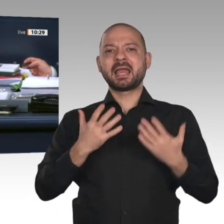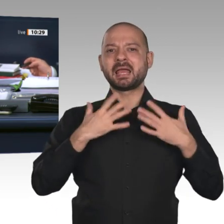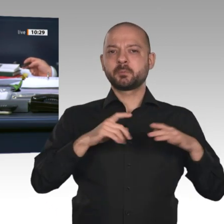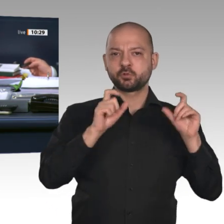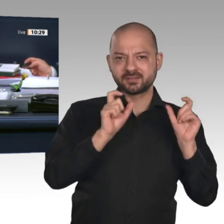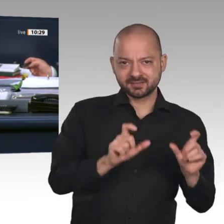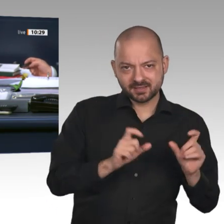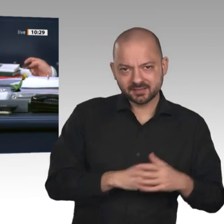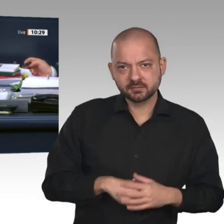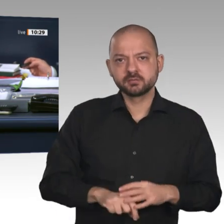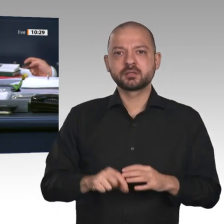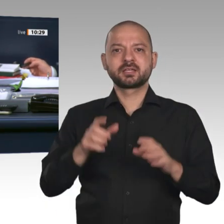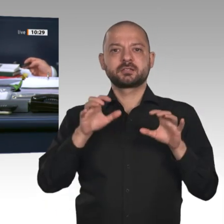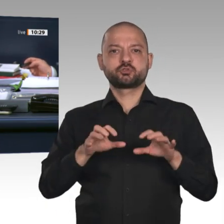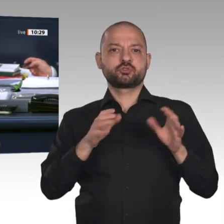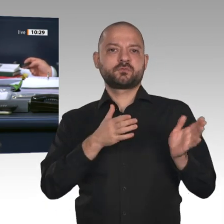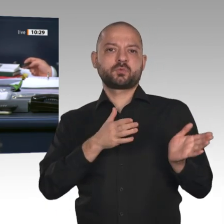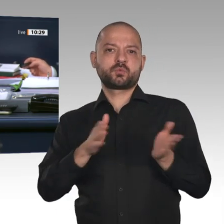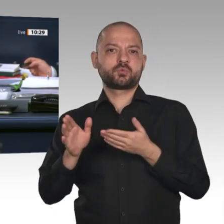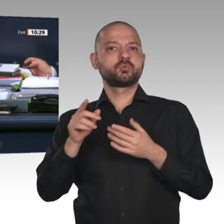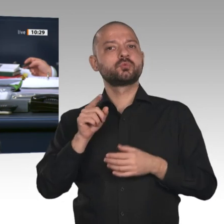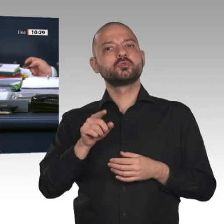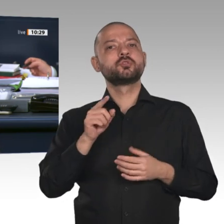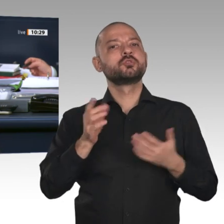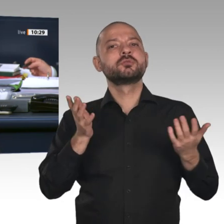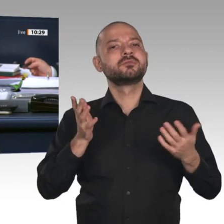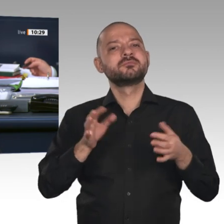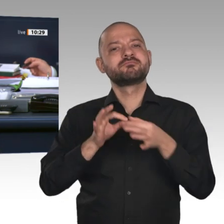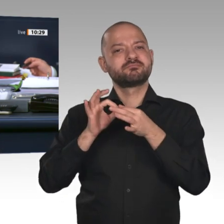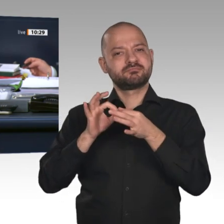zu dem Antrag auf Genehmigung zum Vollzug gerichtlicher Durchsuchungs- und Beschlagnahmebeschlüsse.